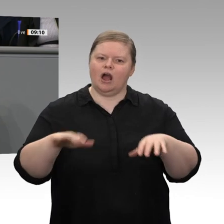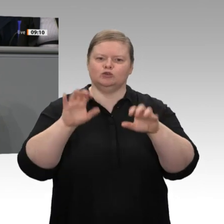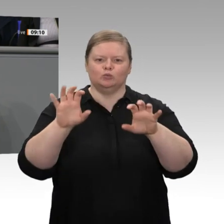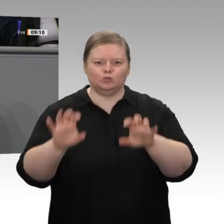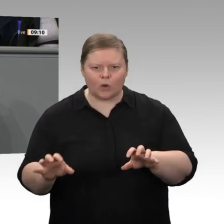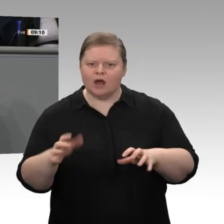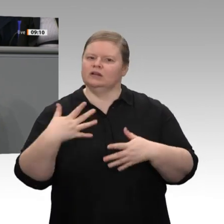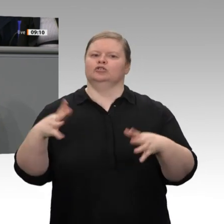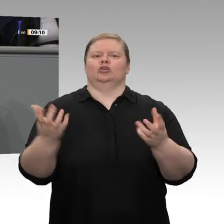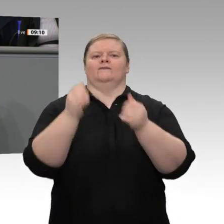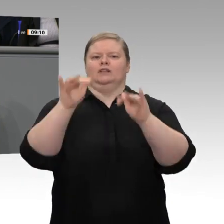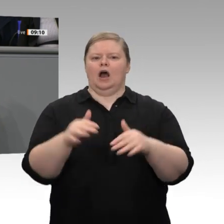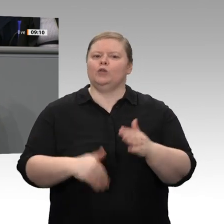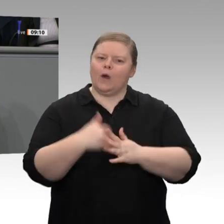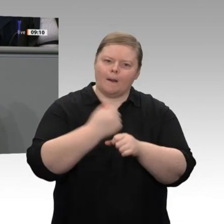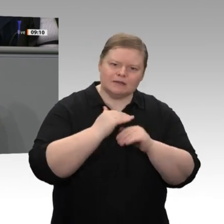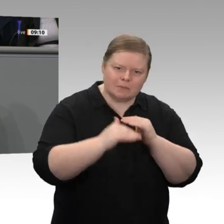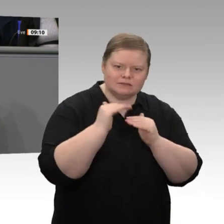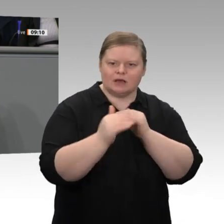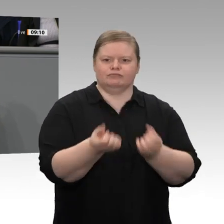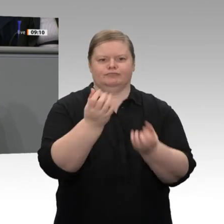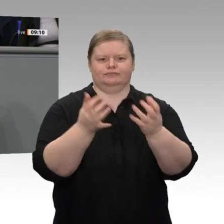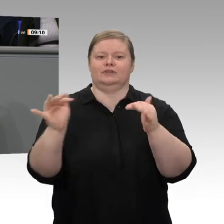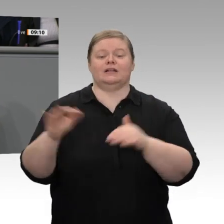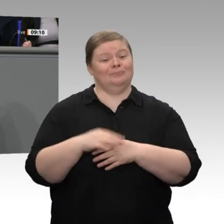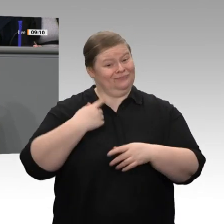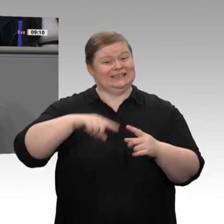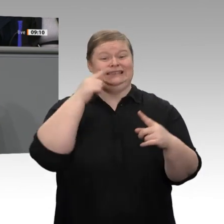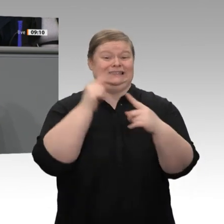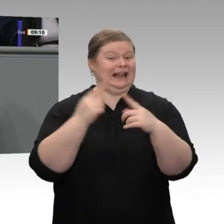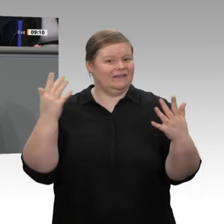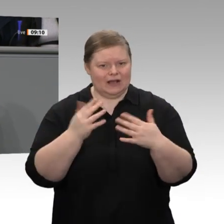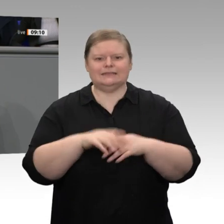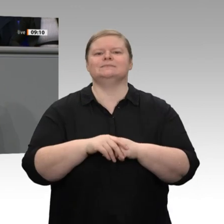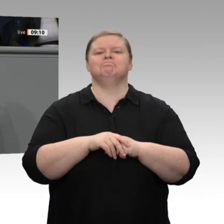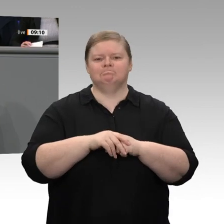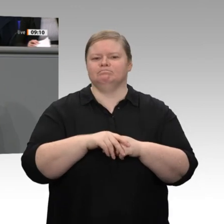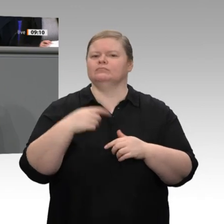Wir haben das Ziel, dass wir in allen drei Revieren, um die es geht, in denen wir Braunkohlekraftwerke